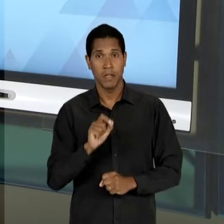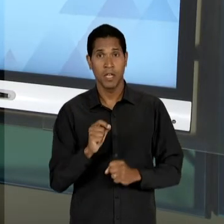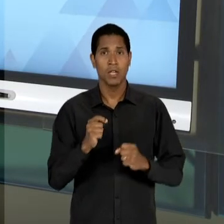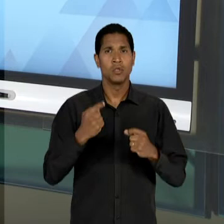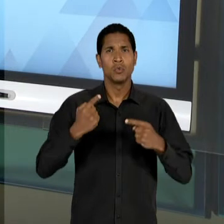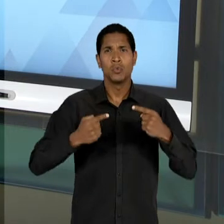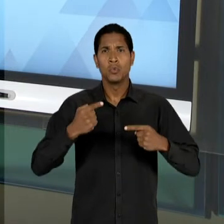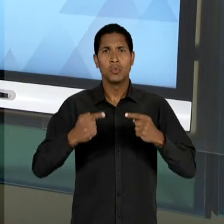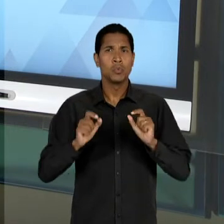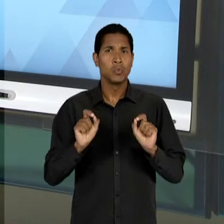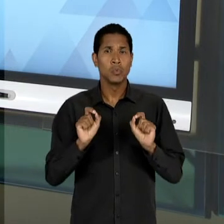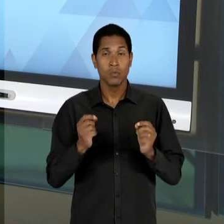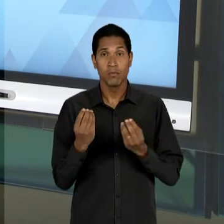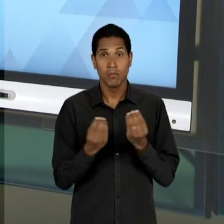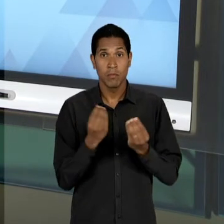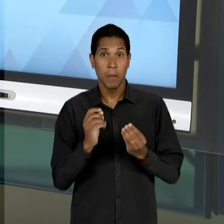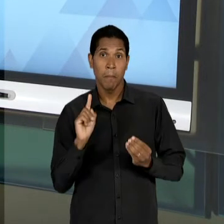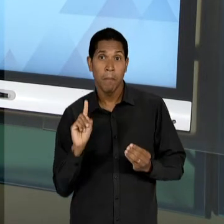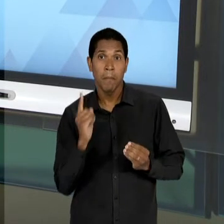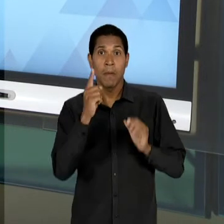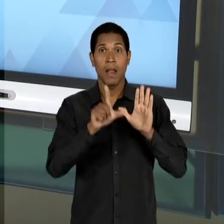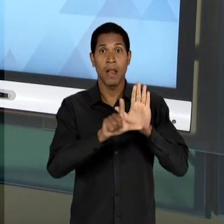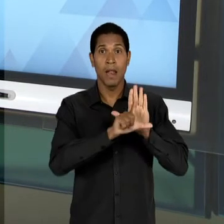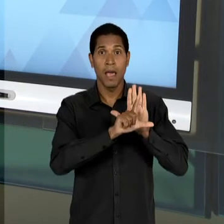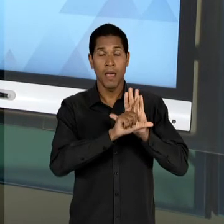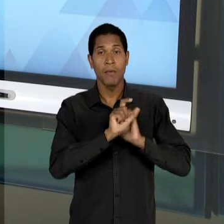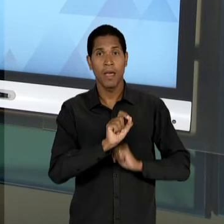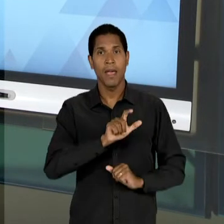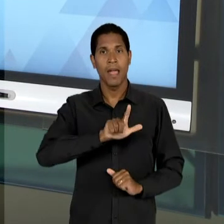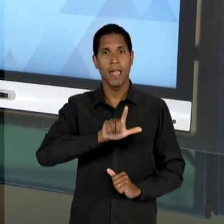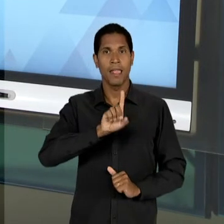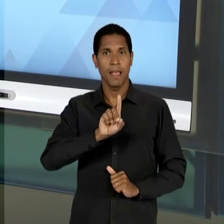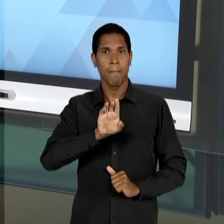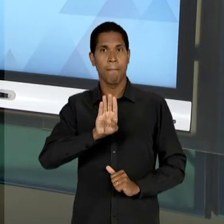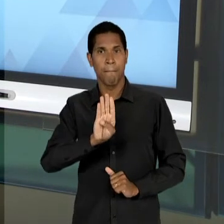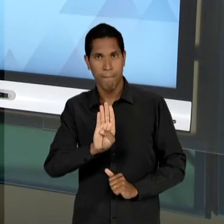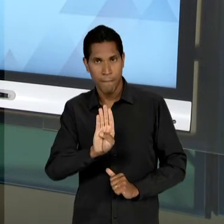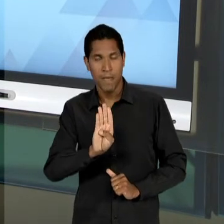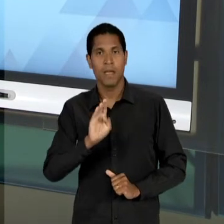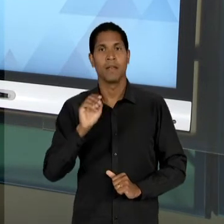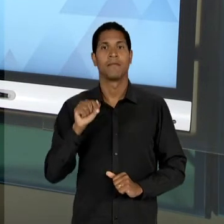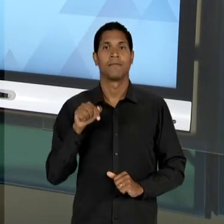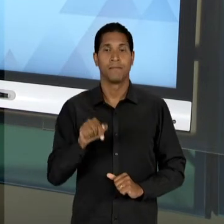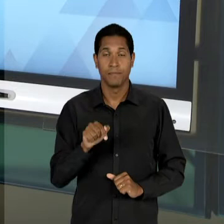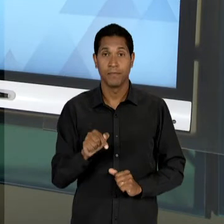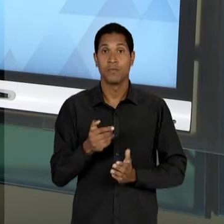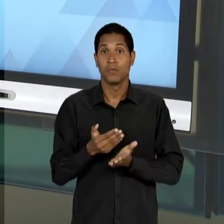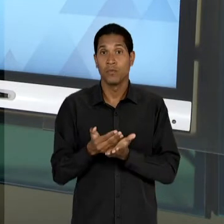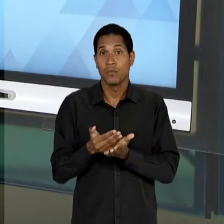PARA A PROMULGAÇÃO DA PRIMEIRA LEI DE DIRETRIZES E BASES DA EDUCAÇÃO BRASILEIRA, QUE COMEÇA A TER